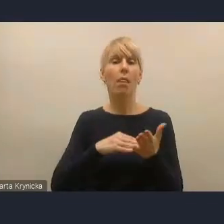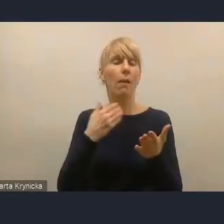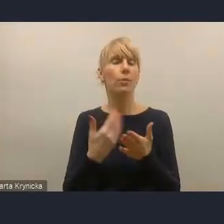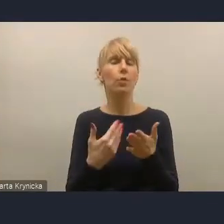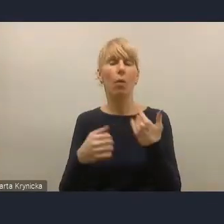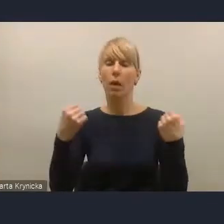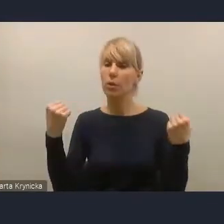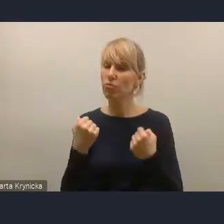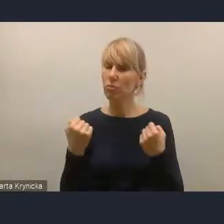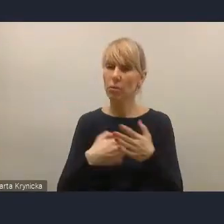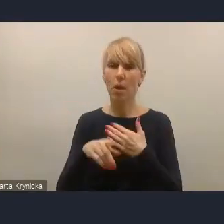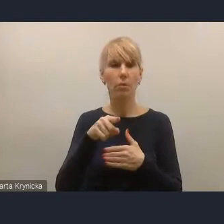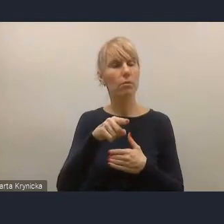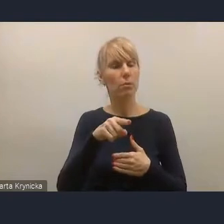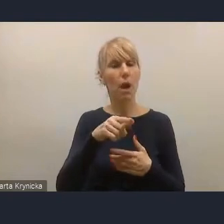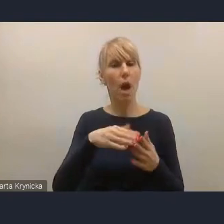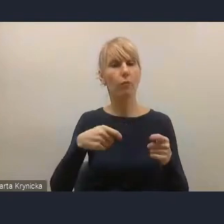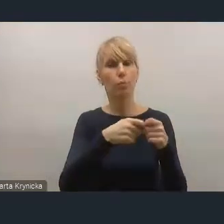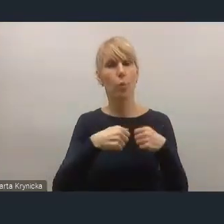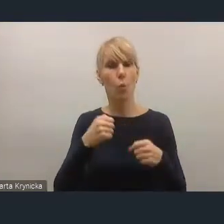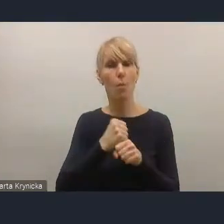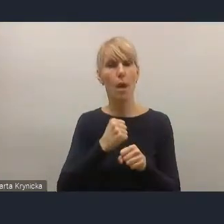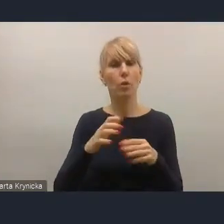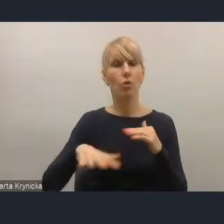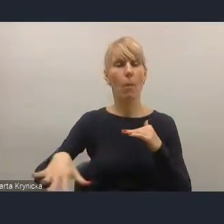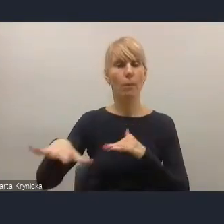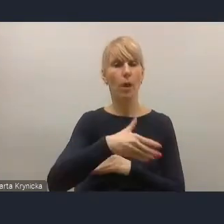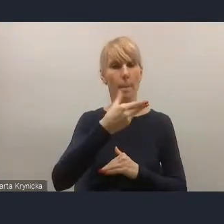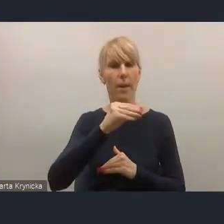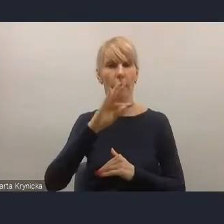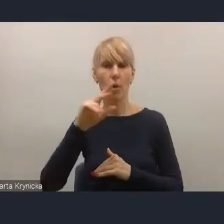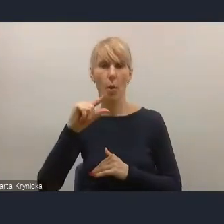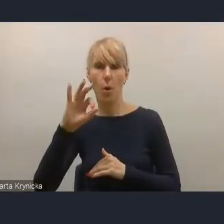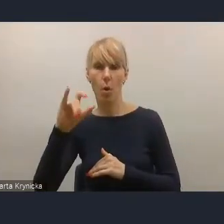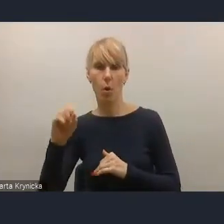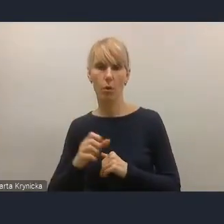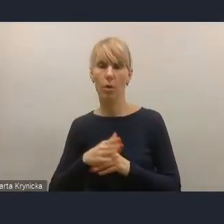w obszarze metropolii wymaga jednak powrotu do dyskusji o obszarach metropolitalnych